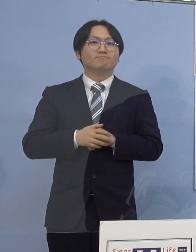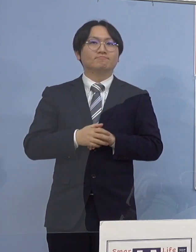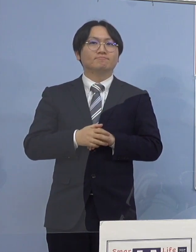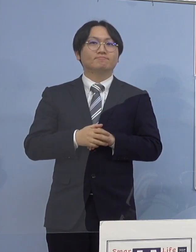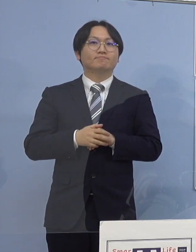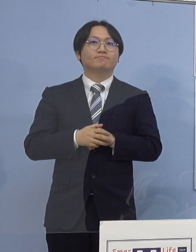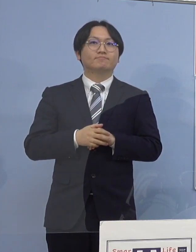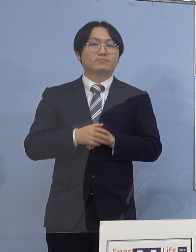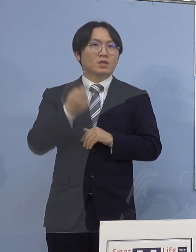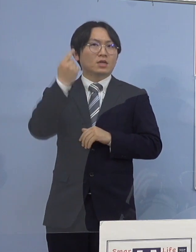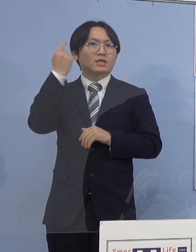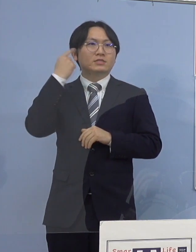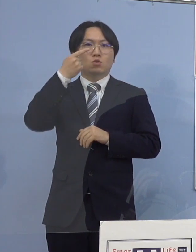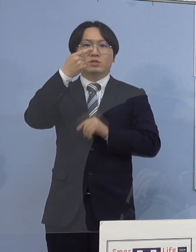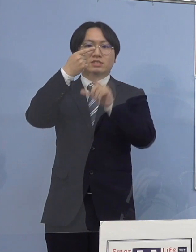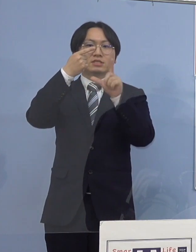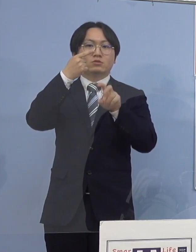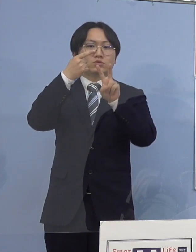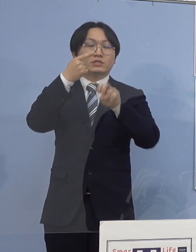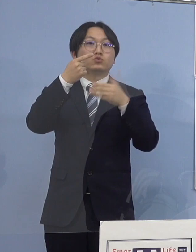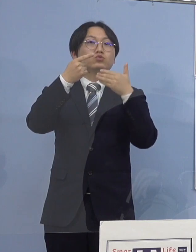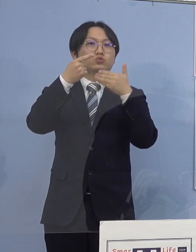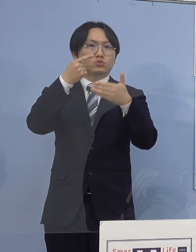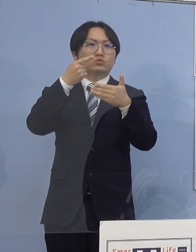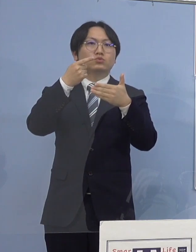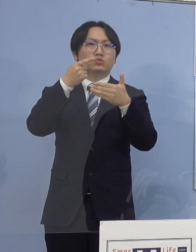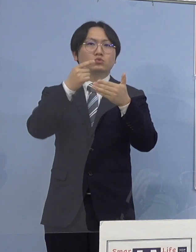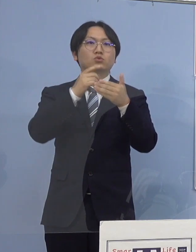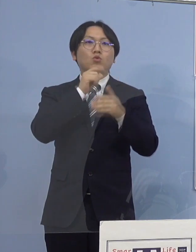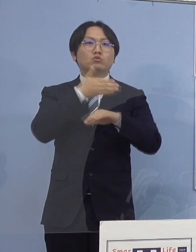昨日1月29日県内におきましては